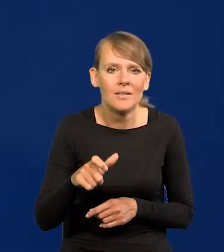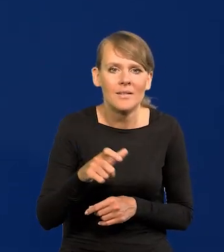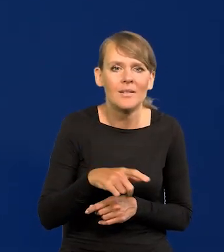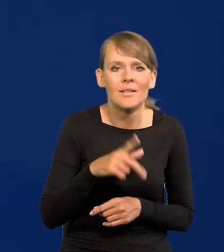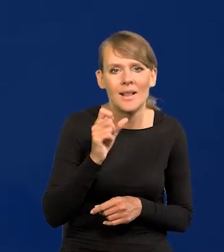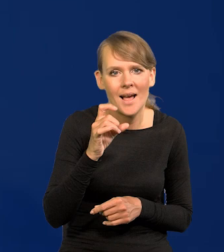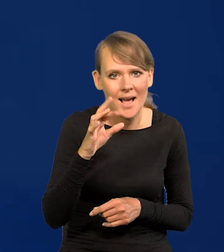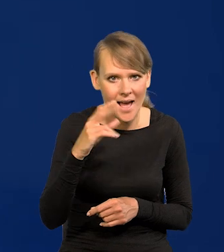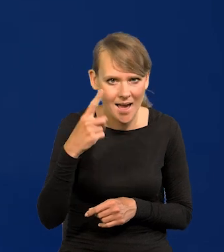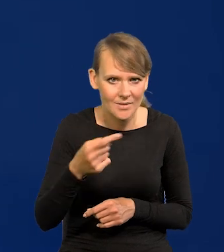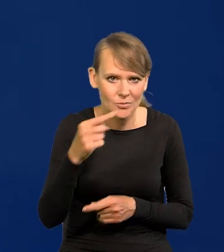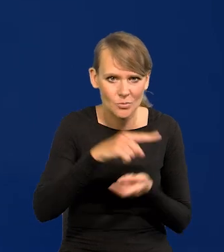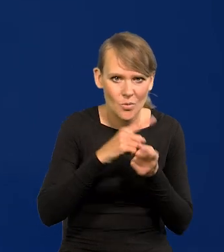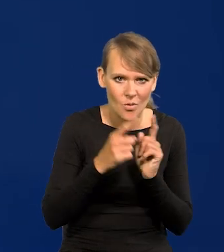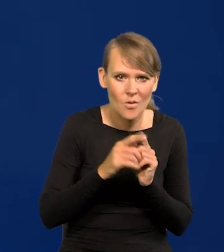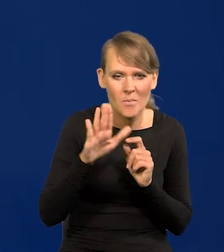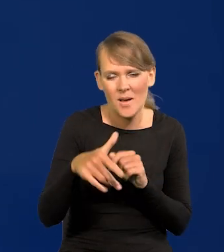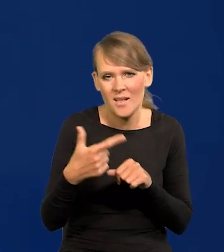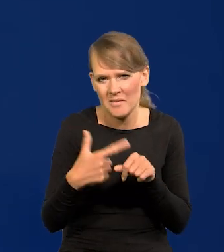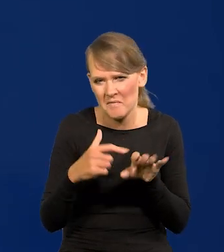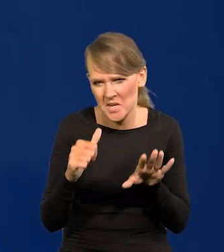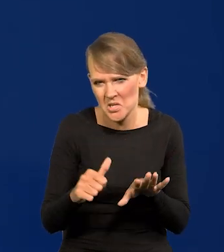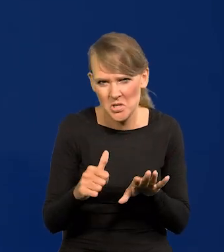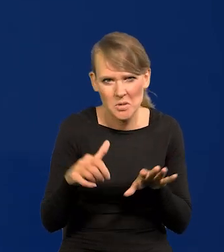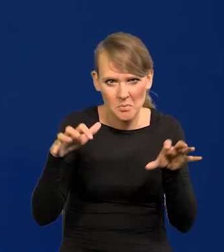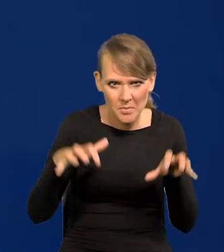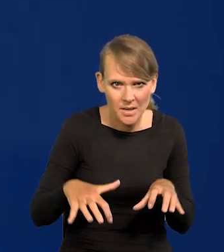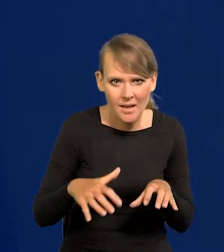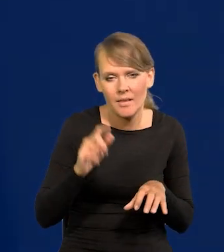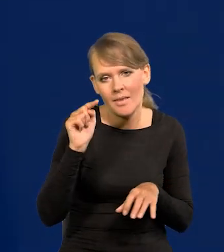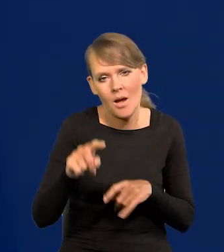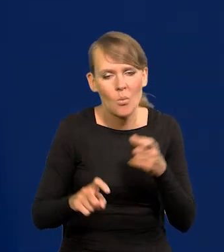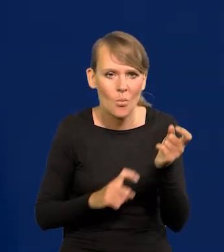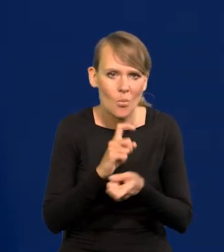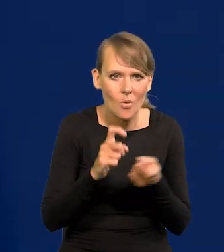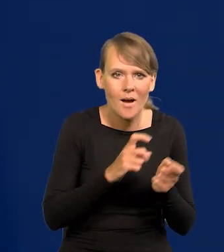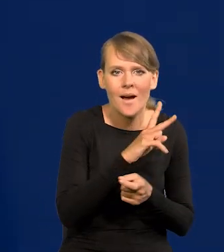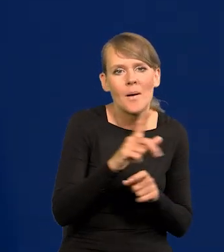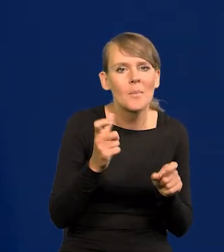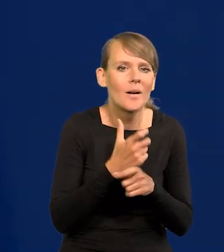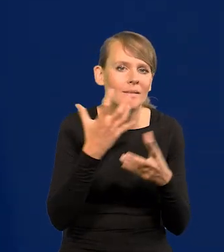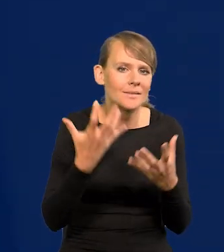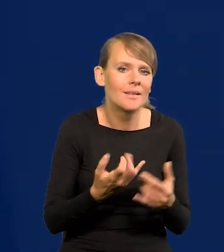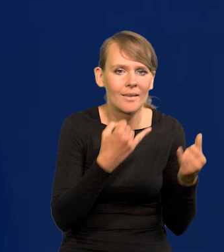i ma tych 26 czy tam iluś tych Prezesów i się dopiero kłócą, no bo każdy kraj chce czegoś innego.